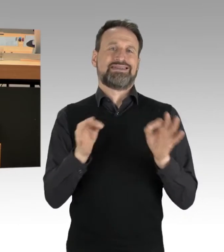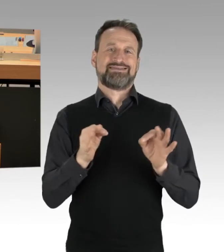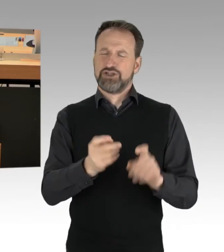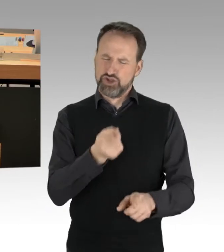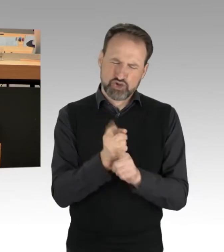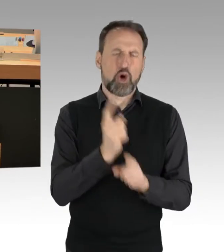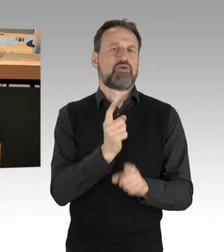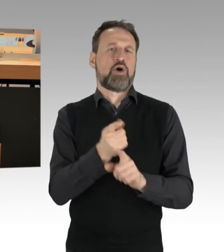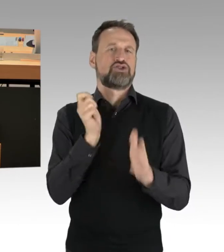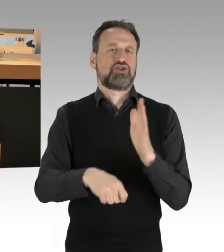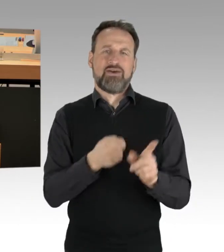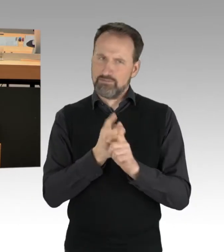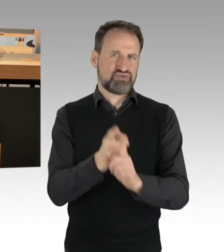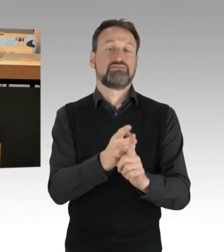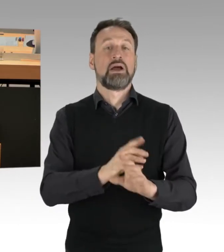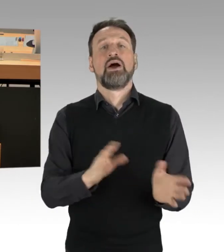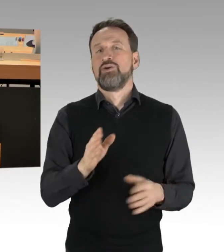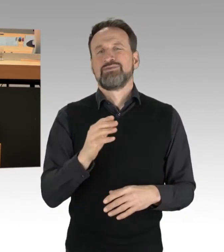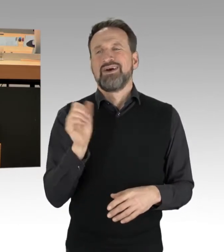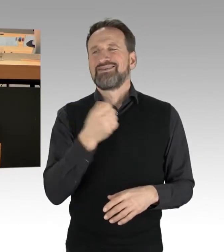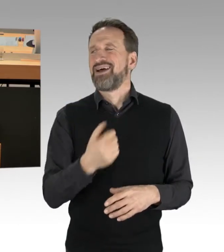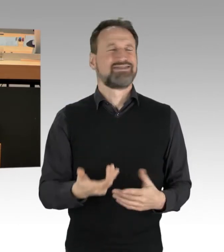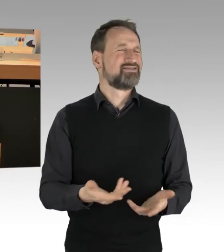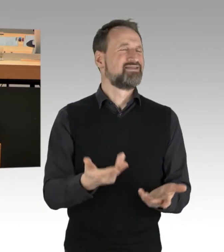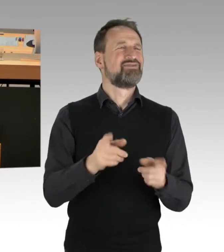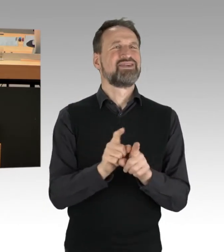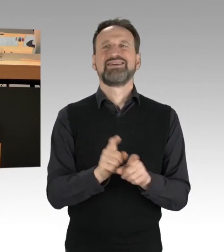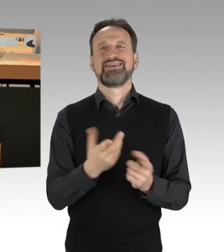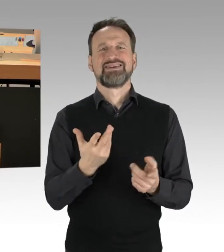dass hier letzten Endes auch ein Stück weit Recht gebrochen wird.